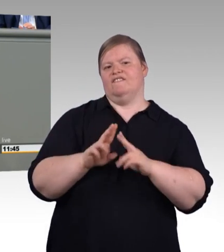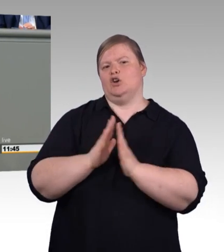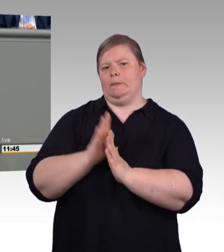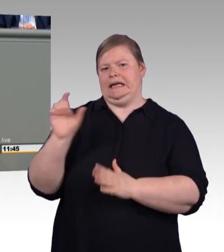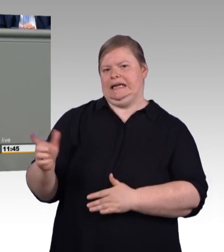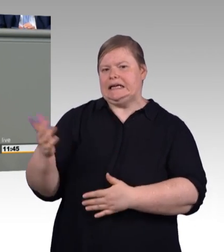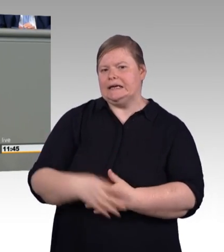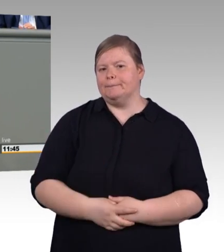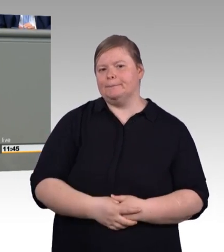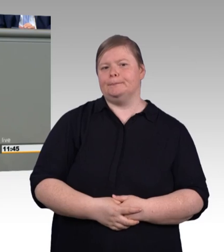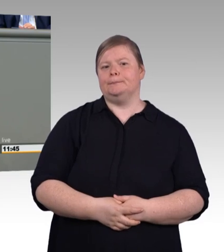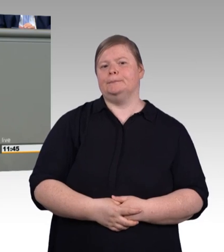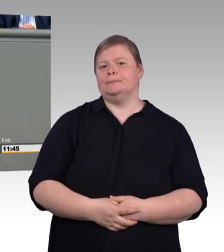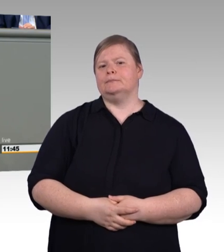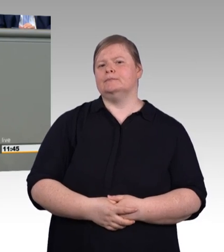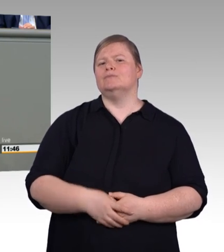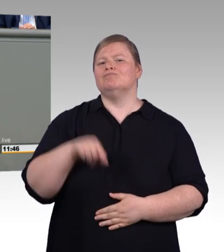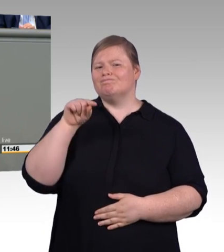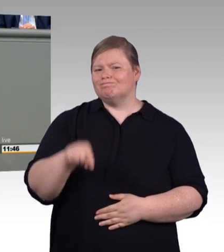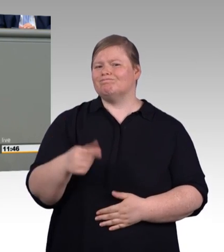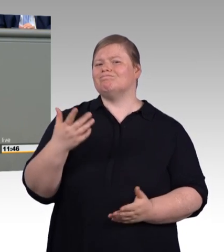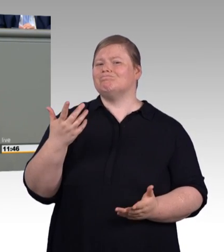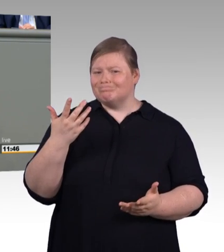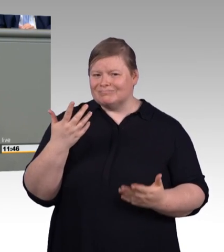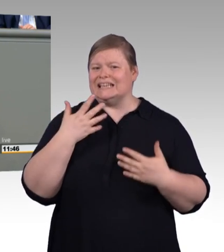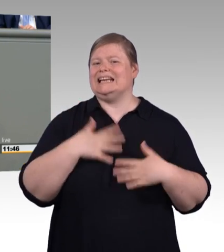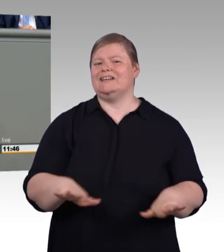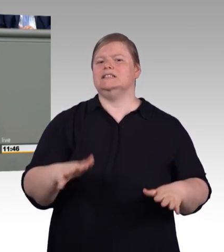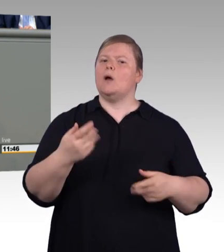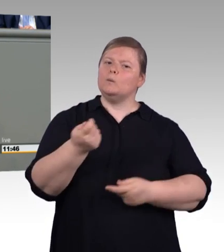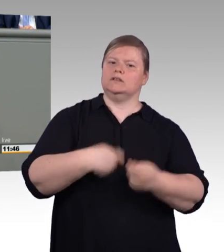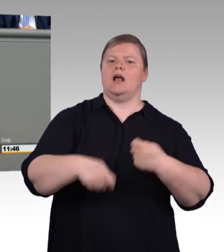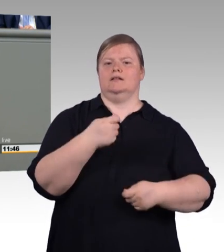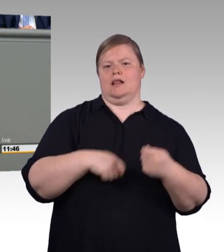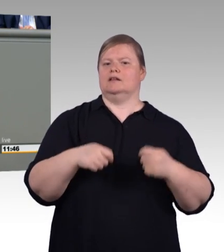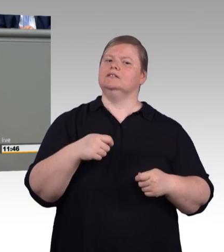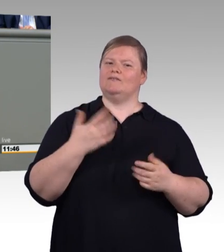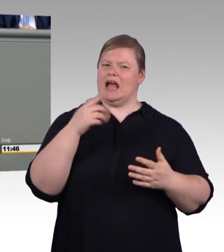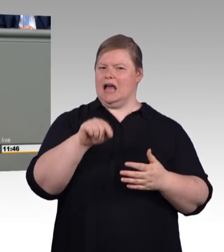die überhaupt nicht tarifgebunden sind, und denen wird jetzt ein Riegel vorgeschoben. (Beifall)